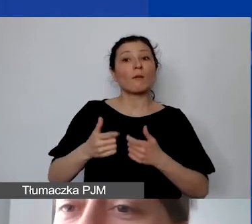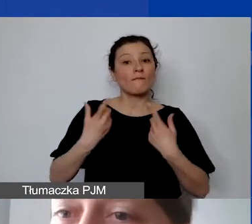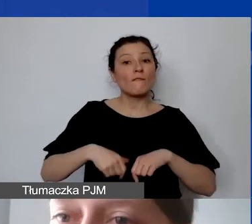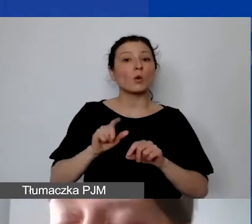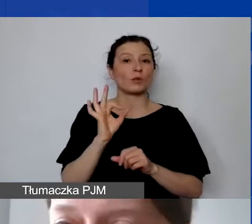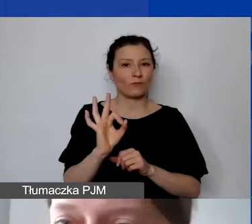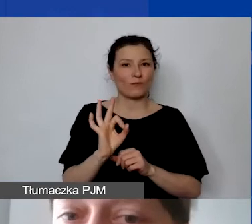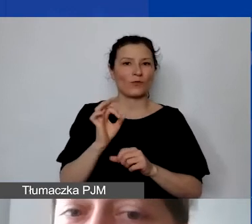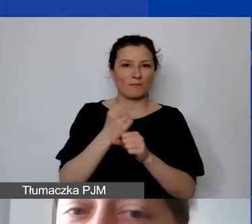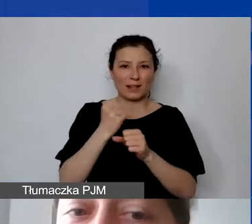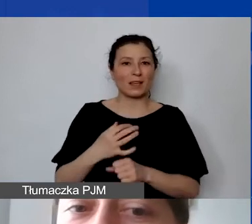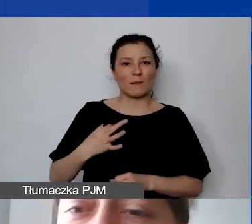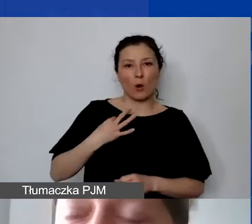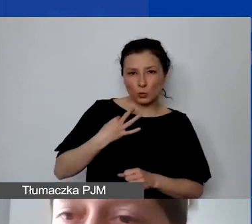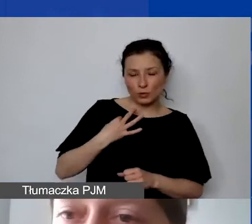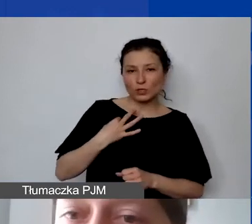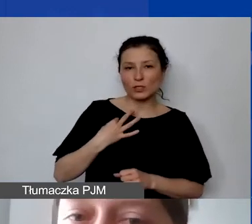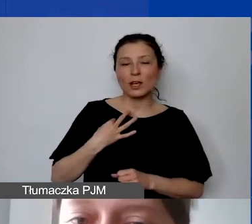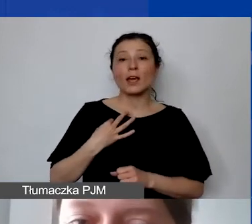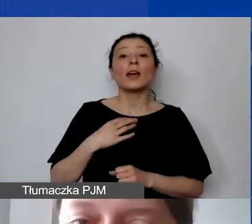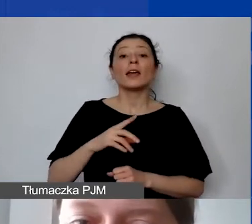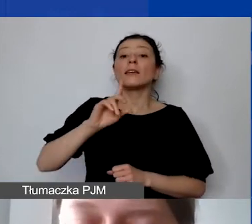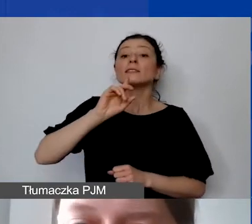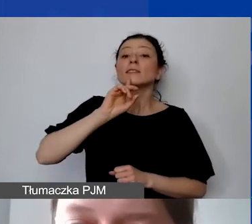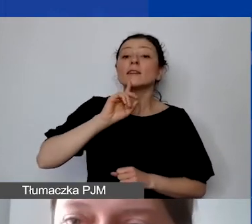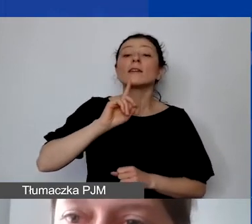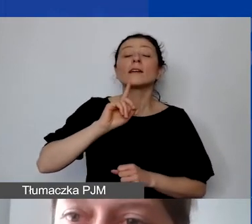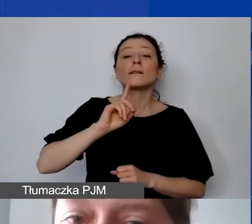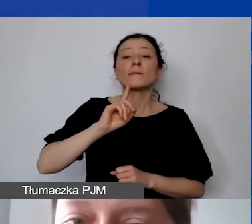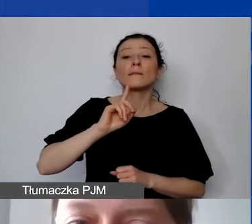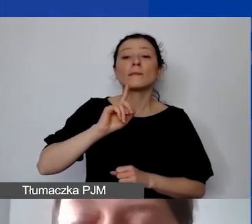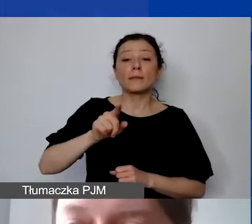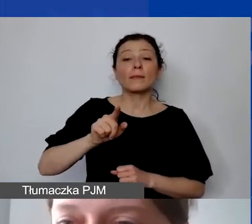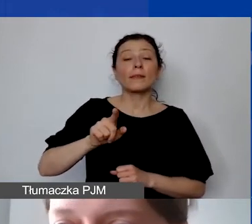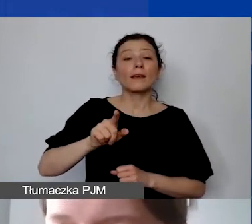i oddelegowana do wykonywania zadań w ramach tego projektu.